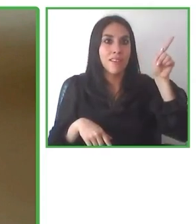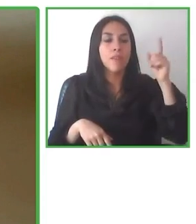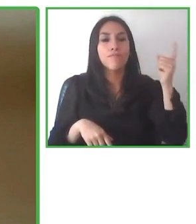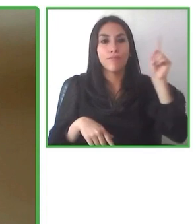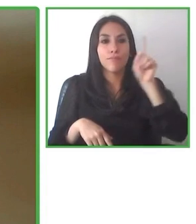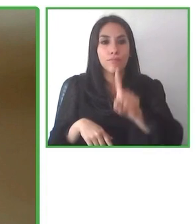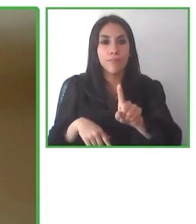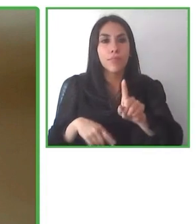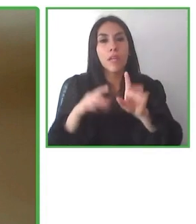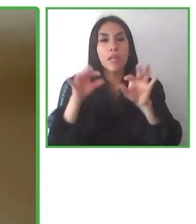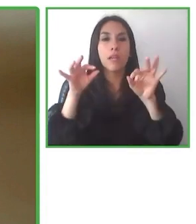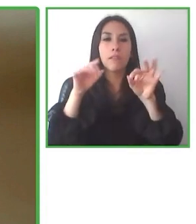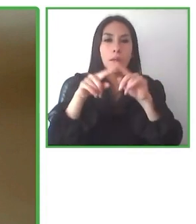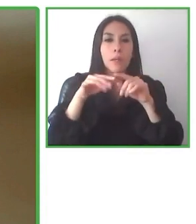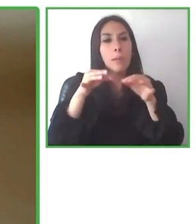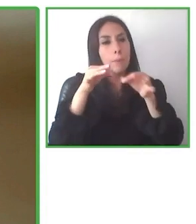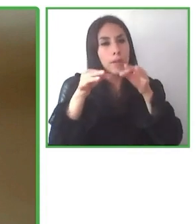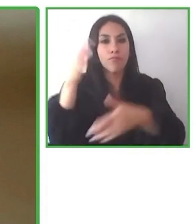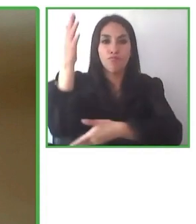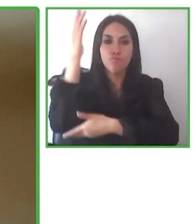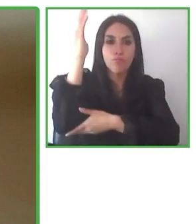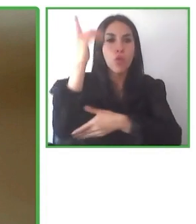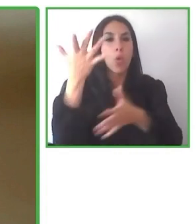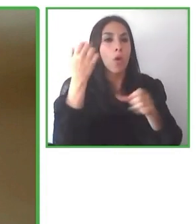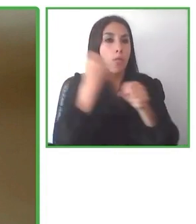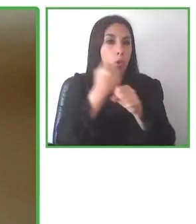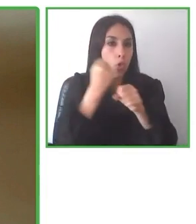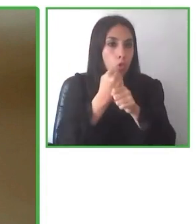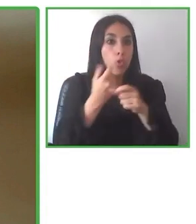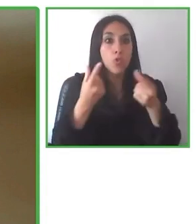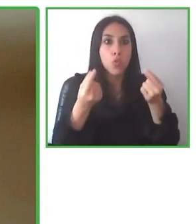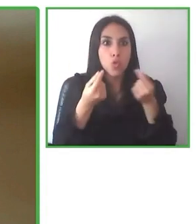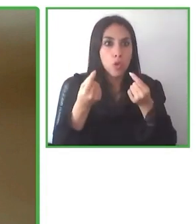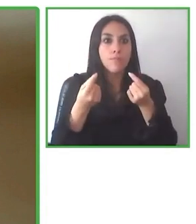supuesto, también nuevos turistas para nuevos destinos.